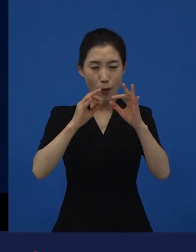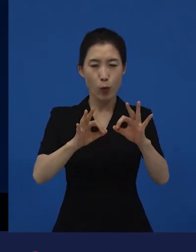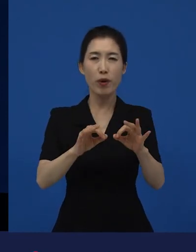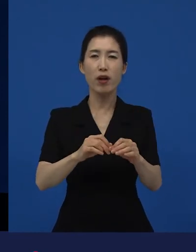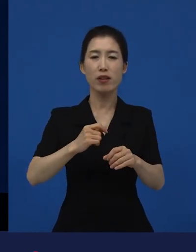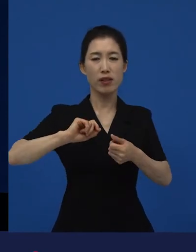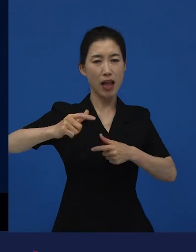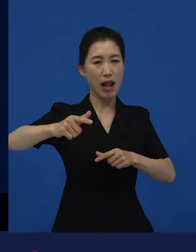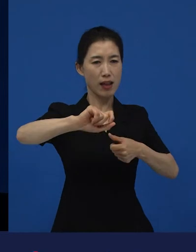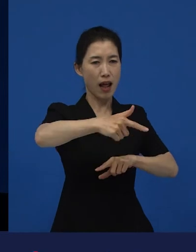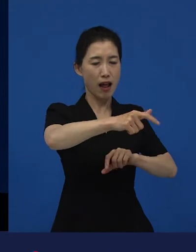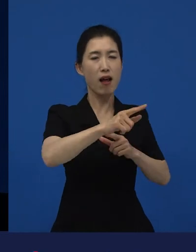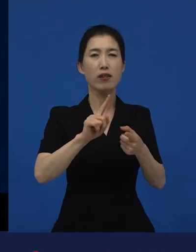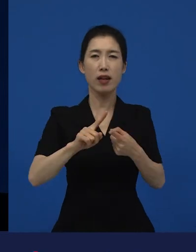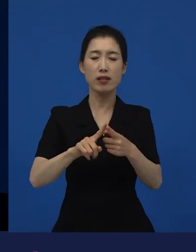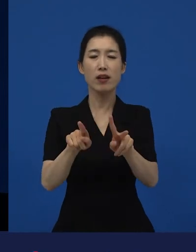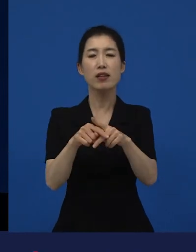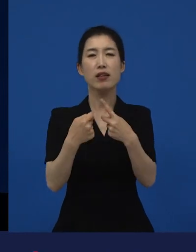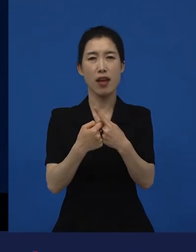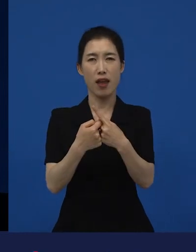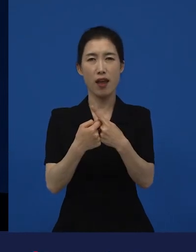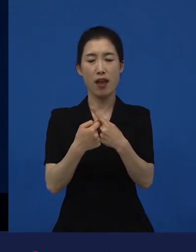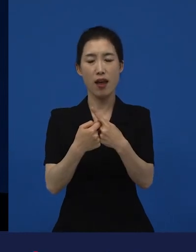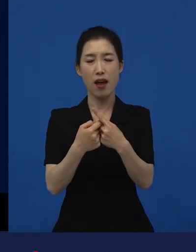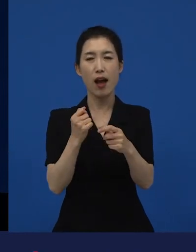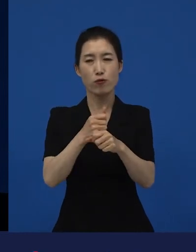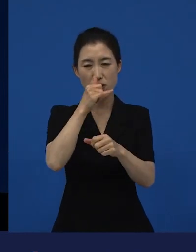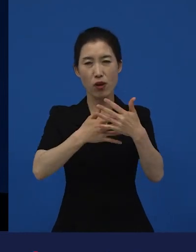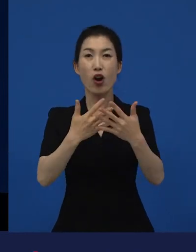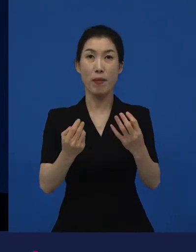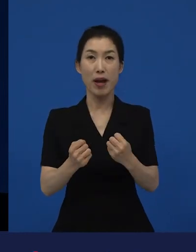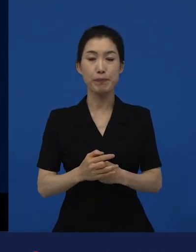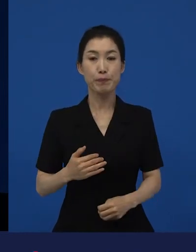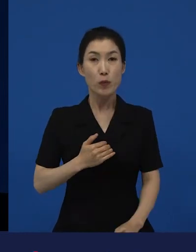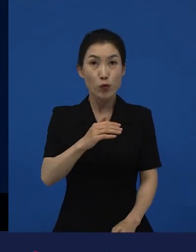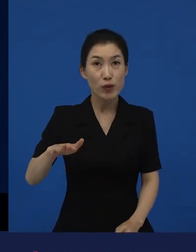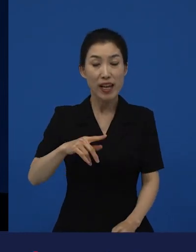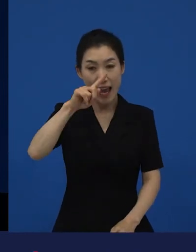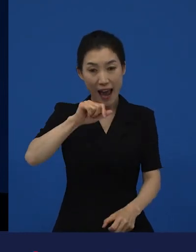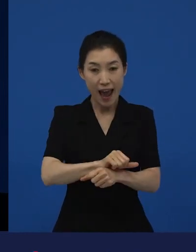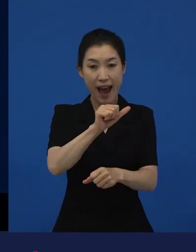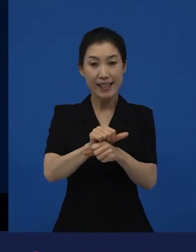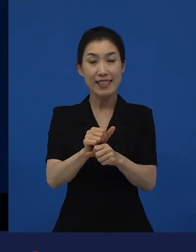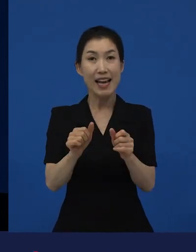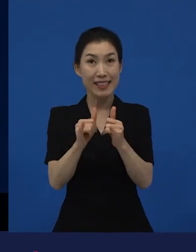그래서 우리가 우리는 아시아 사람이고, 아시아 사람이지만